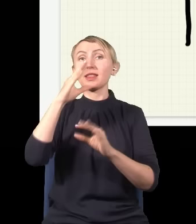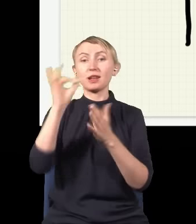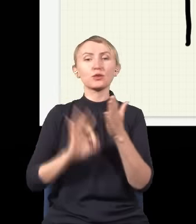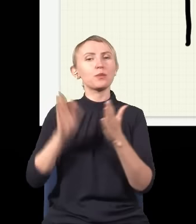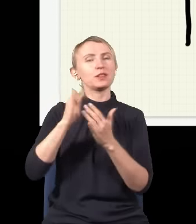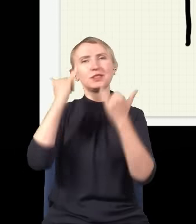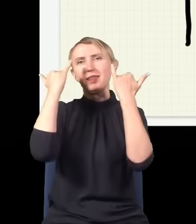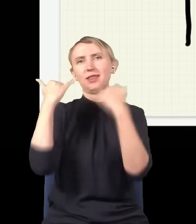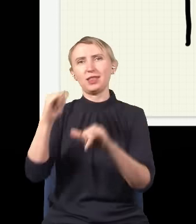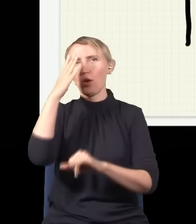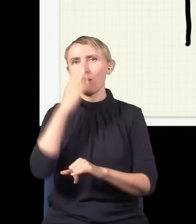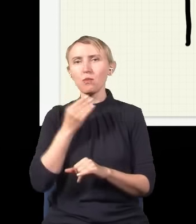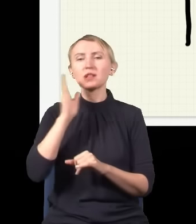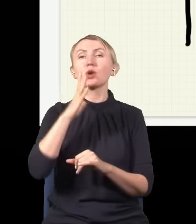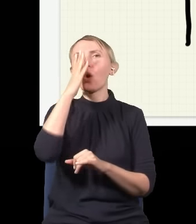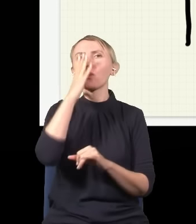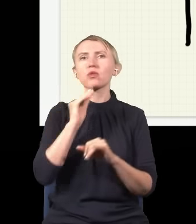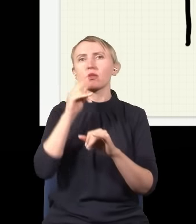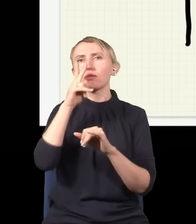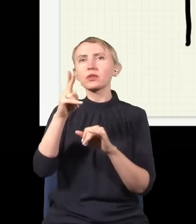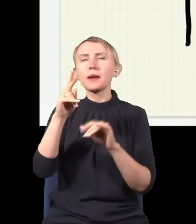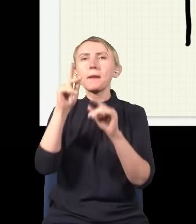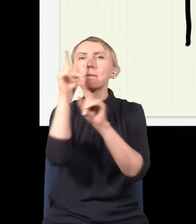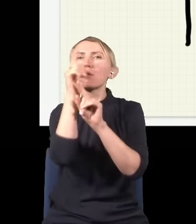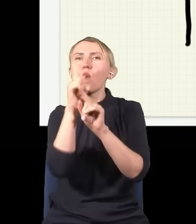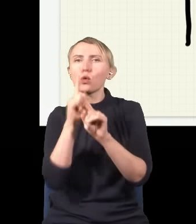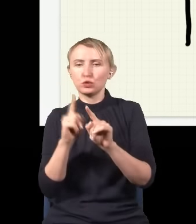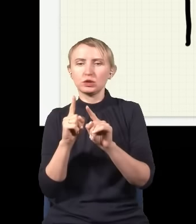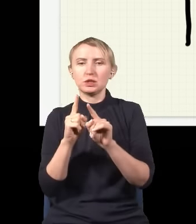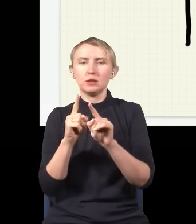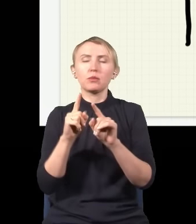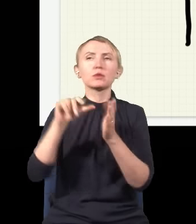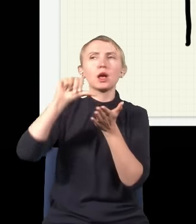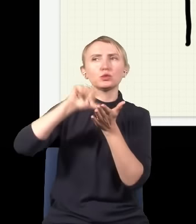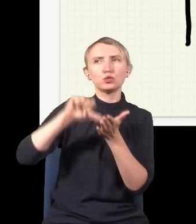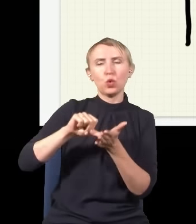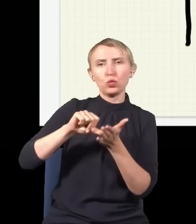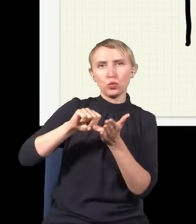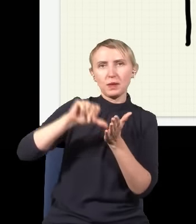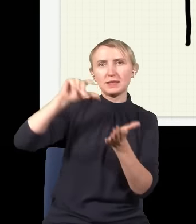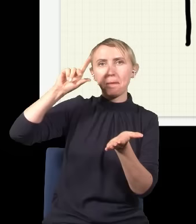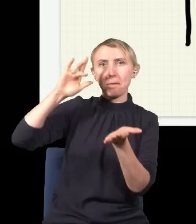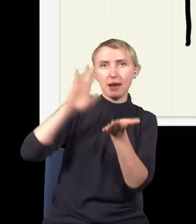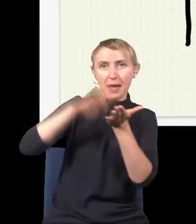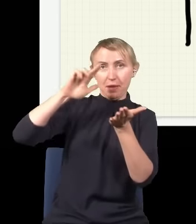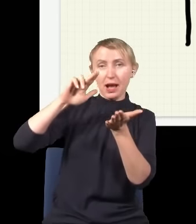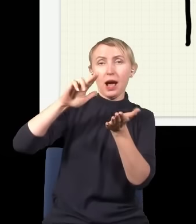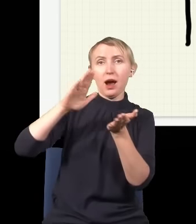będzie zupełnie inny. To będzie obraz, na którym będzie widać prążki, na środku będzie plamka, obok będzie cień,